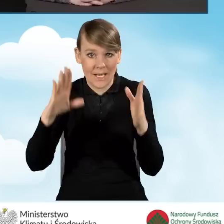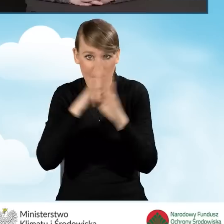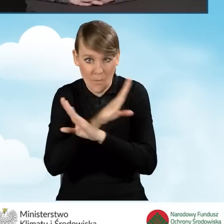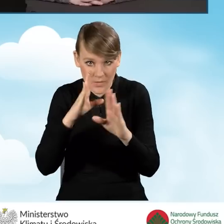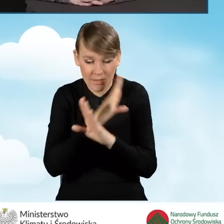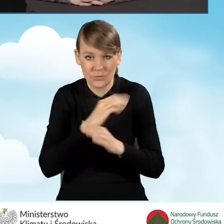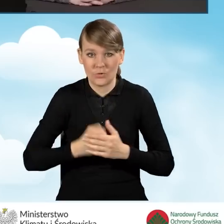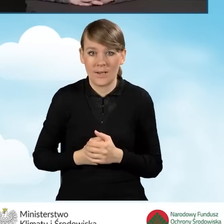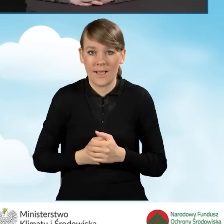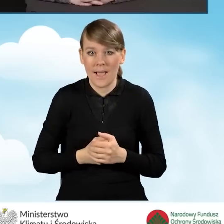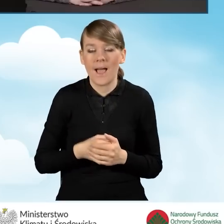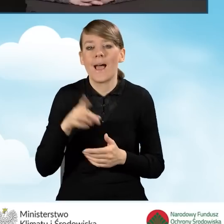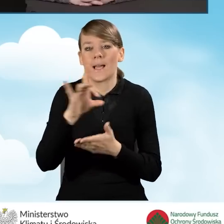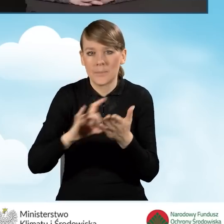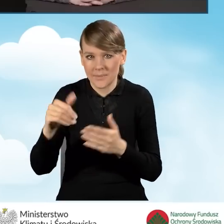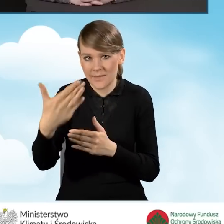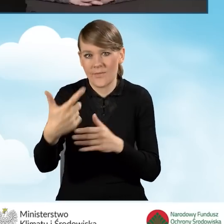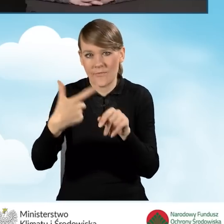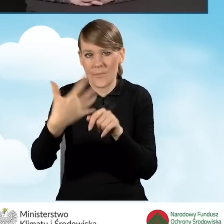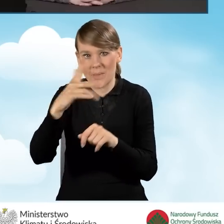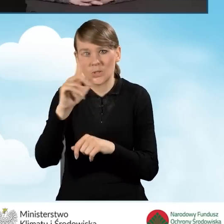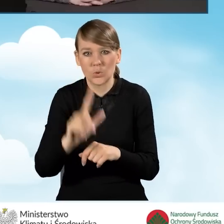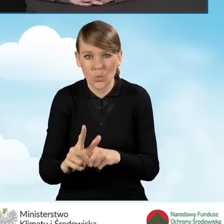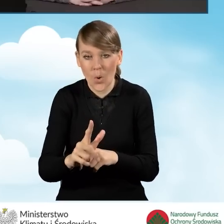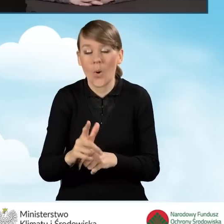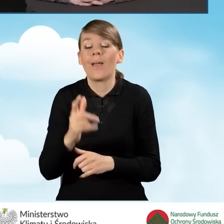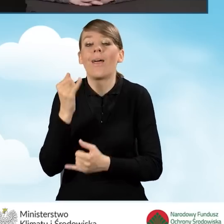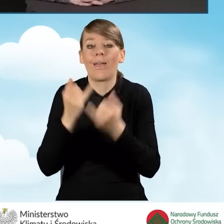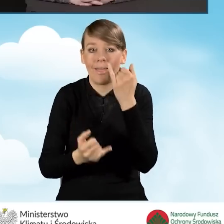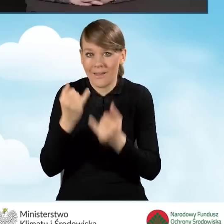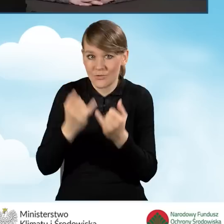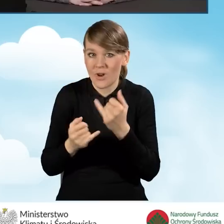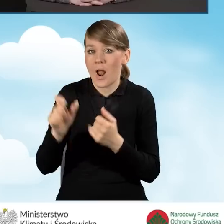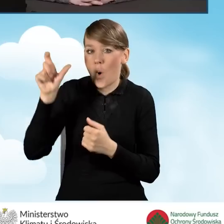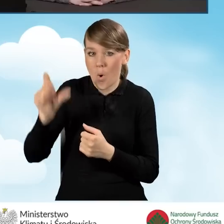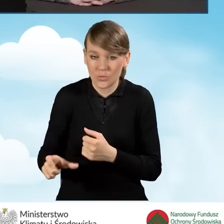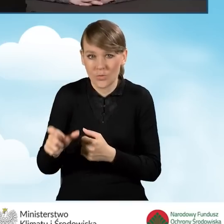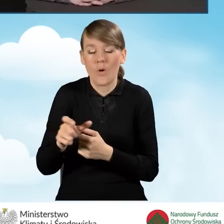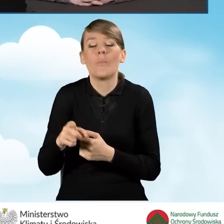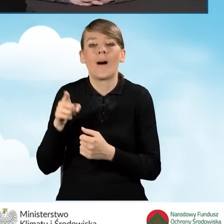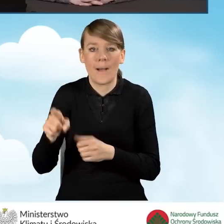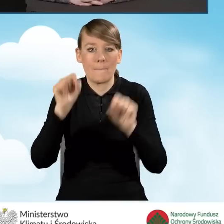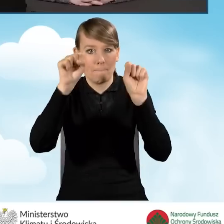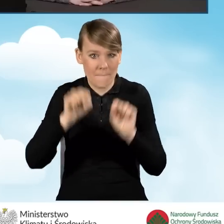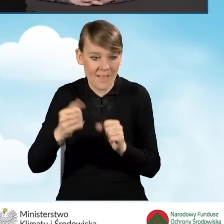Te 25 złotych gmina otrzymuje wtedy, kiedy beneficjent składając wniosek w banku oświadczy